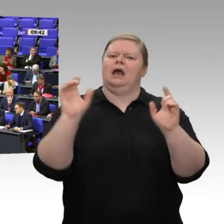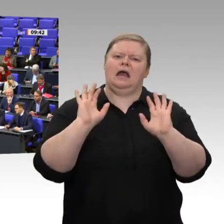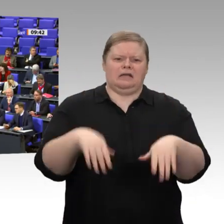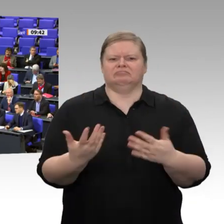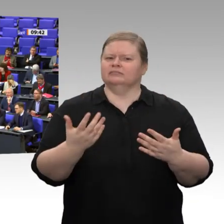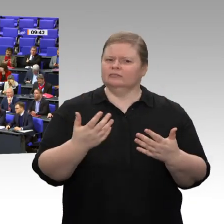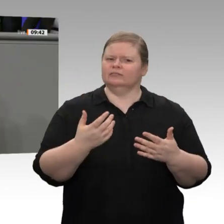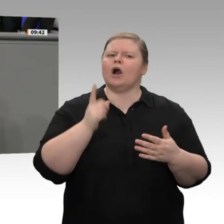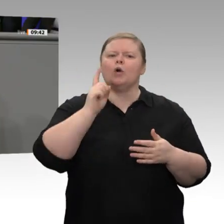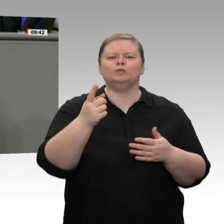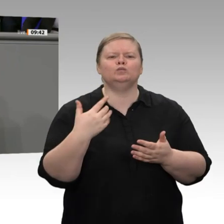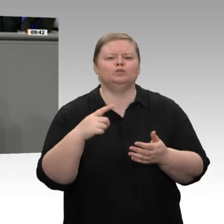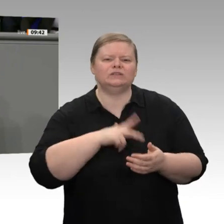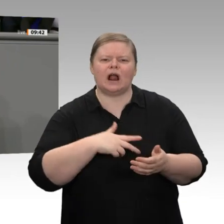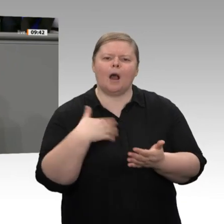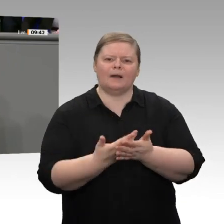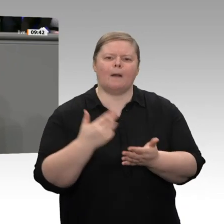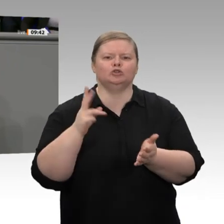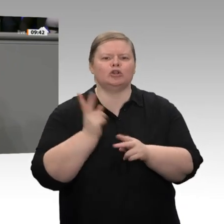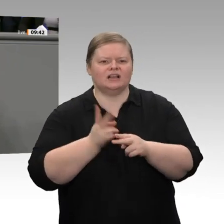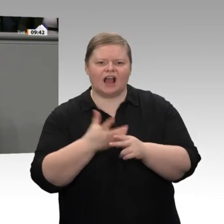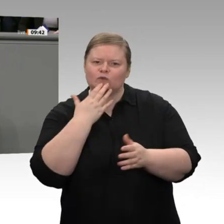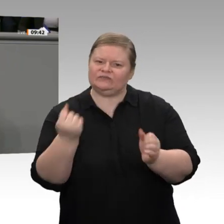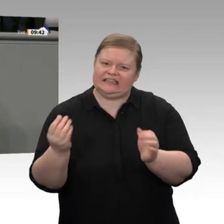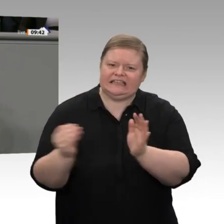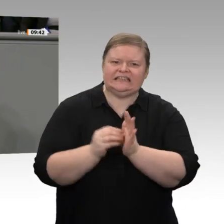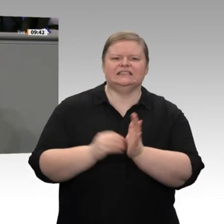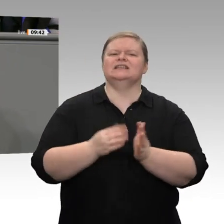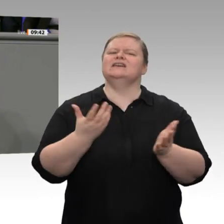Die Windenergiebranche steht kurz vor dem Kollaps. Statt alles dafür zu tun, dass